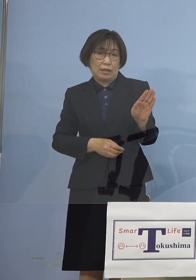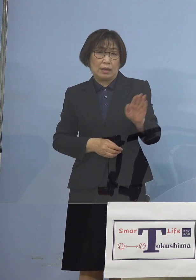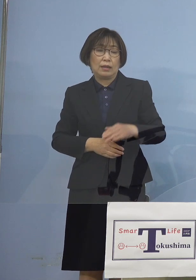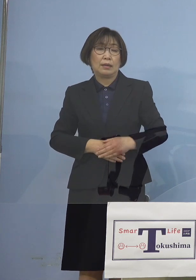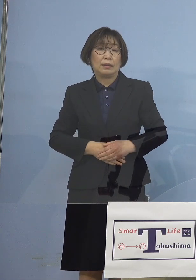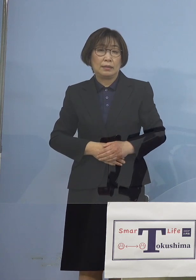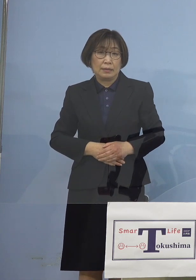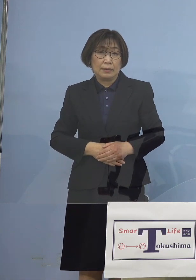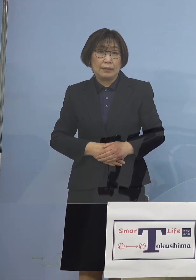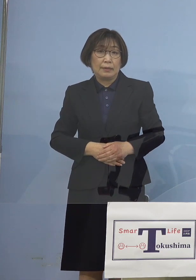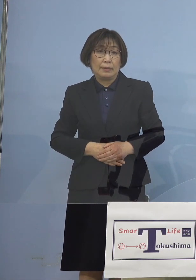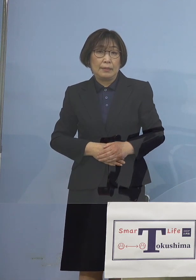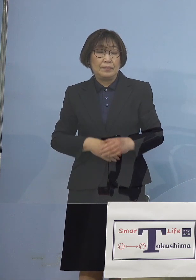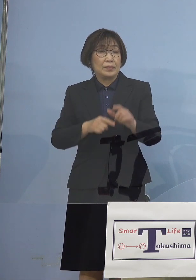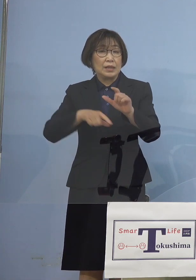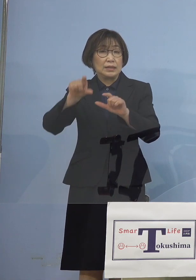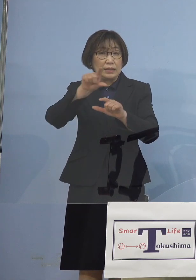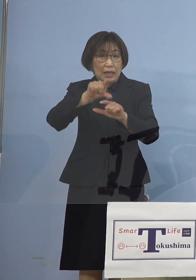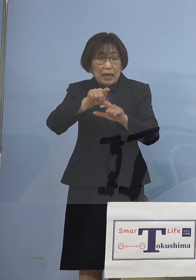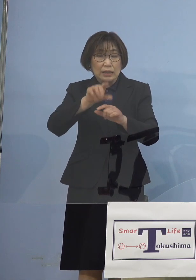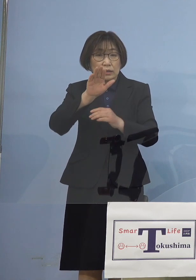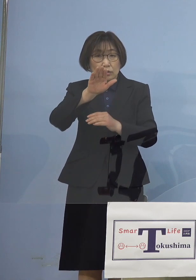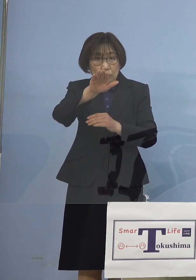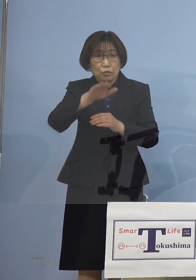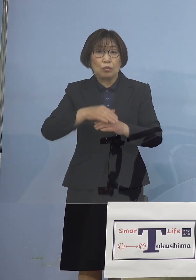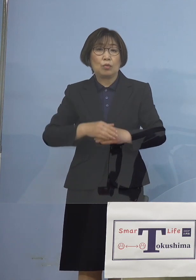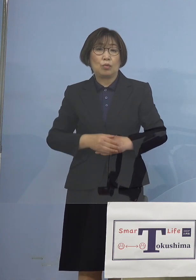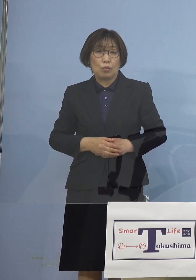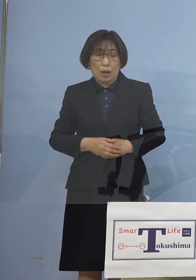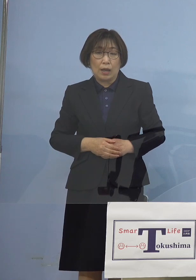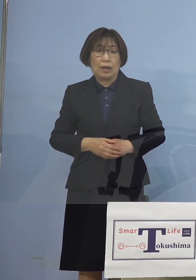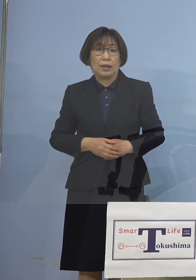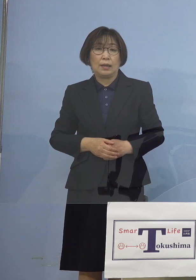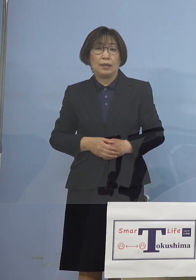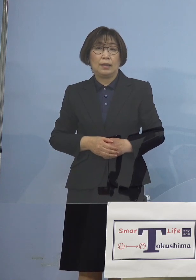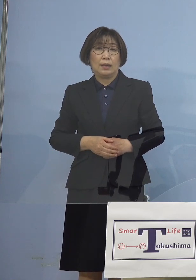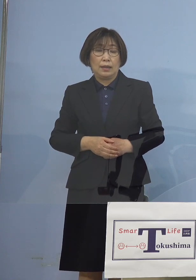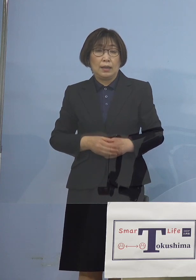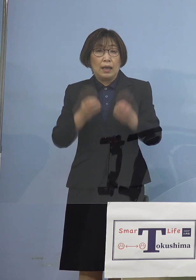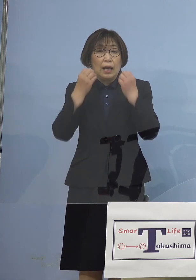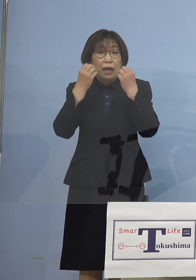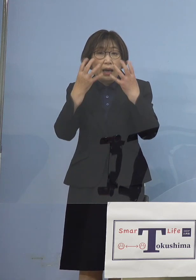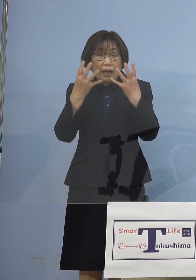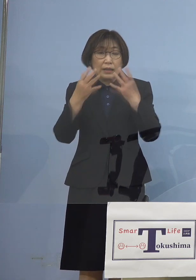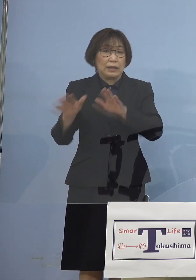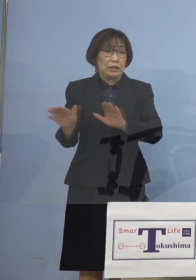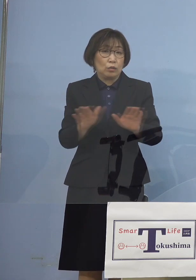そしてさらに今度は 新たに子どもさん達の場